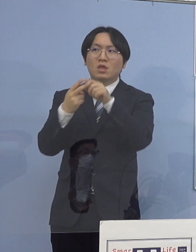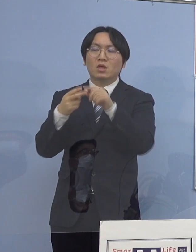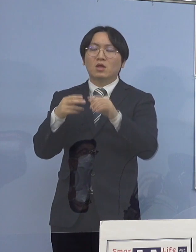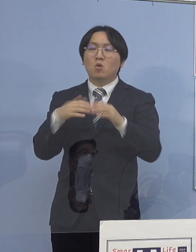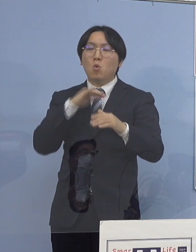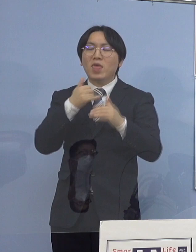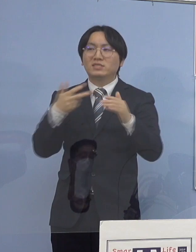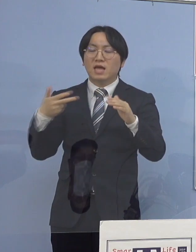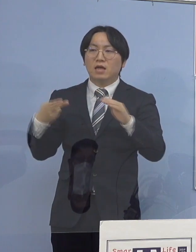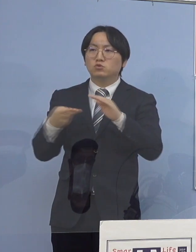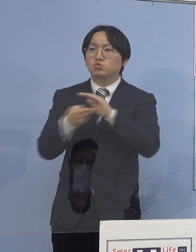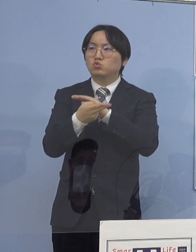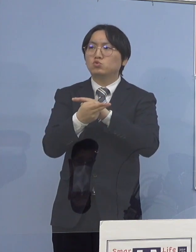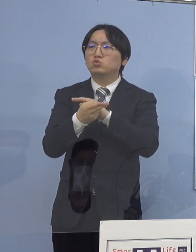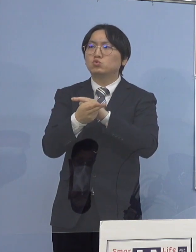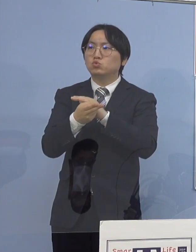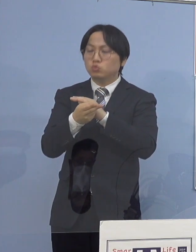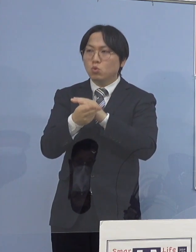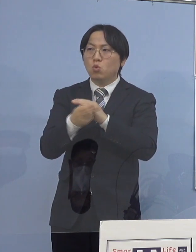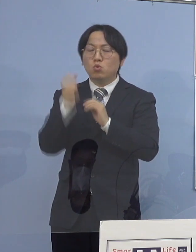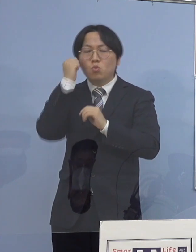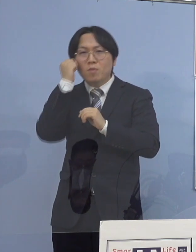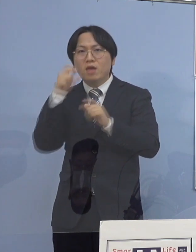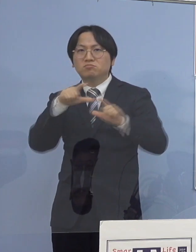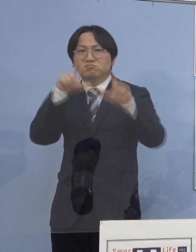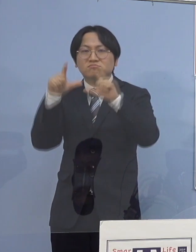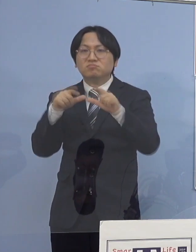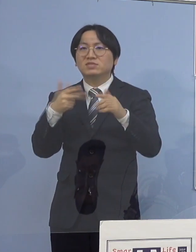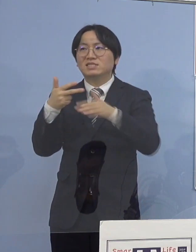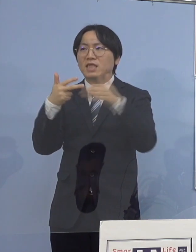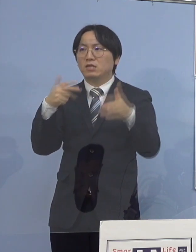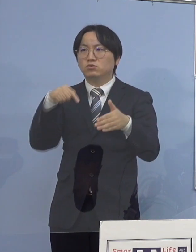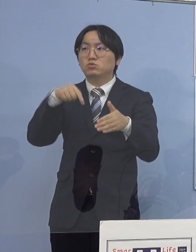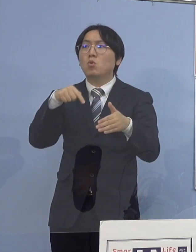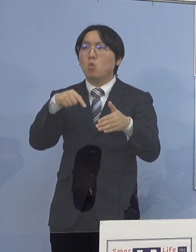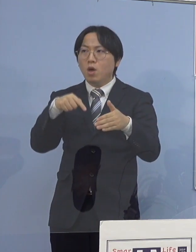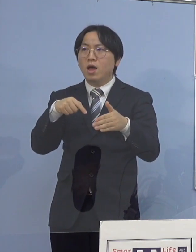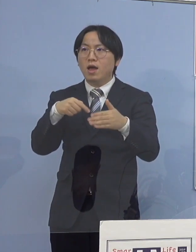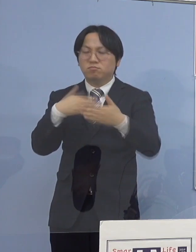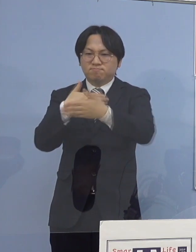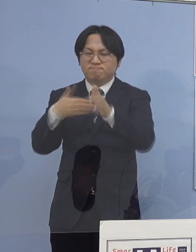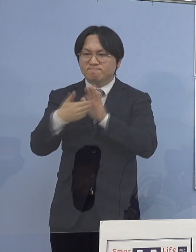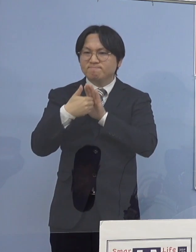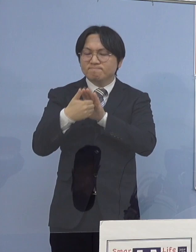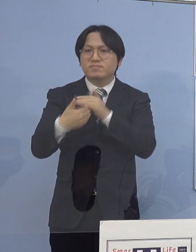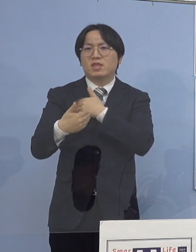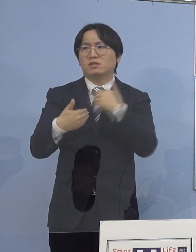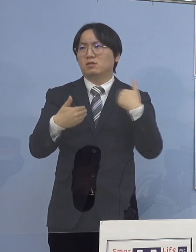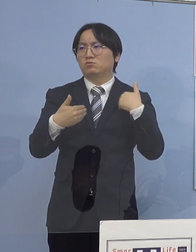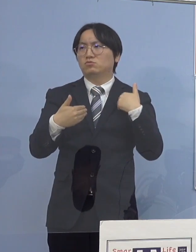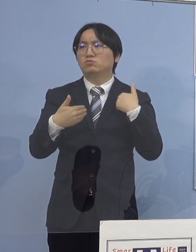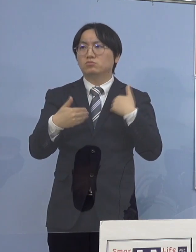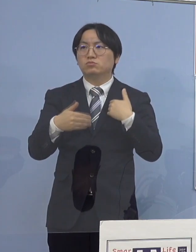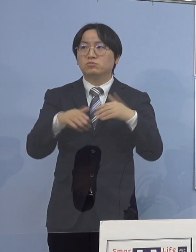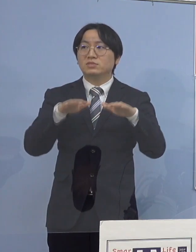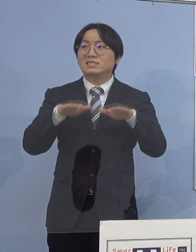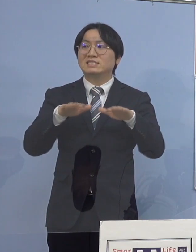というのは職員の皆さん方が しっかり対応していただく 今、面会なども一時期